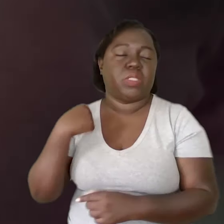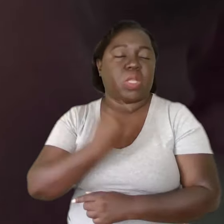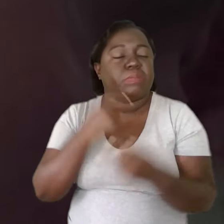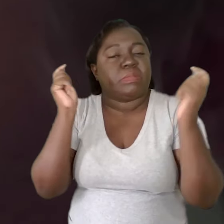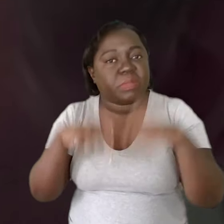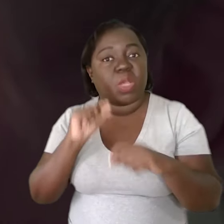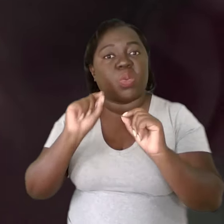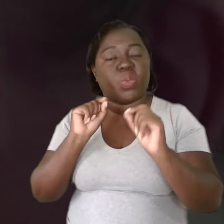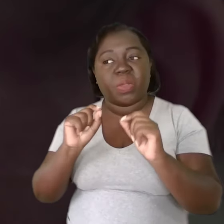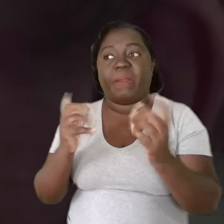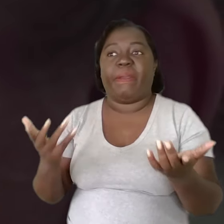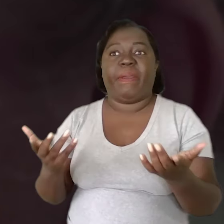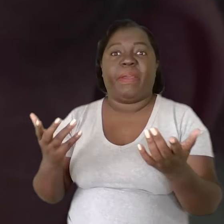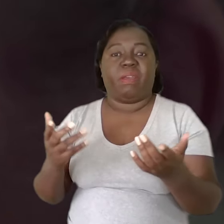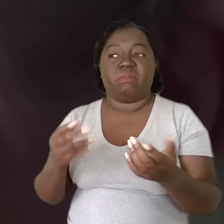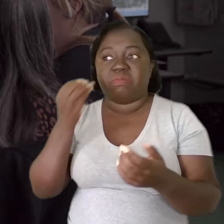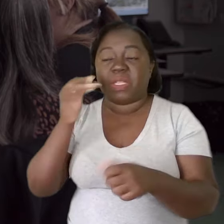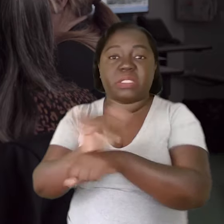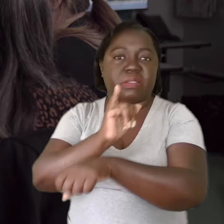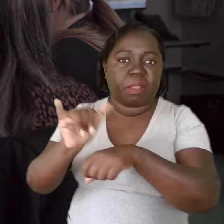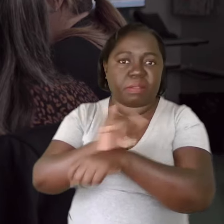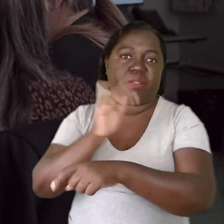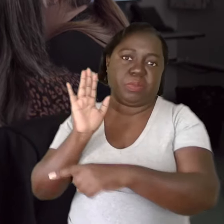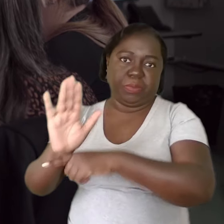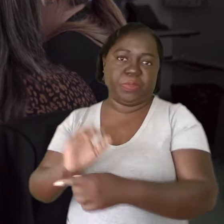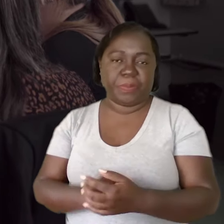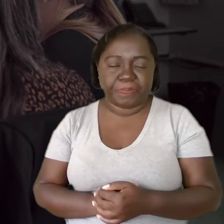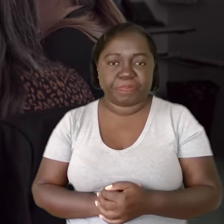A nossa capacidade de conseguir buscar alternativas.